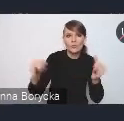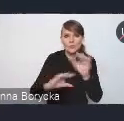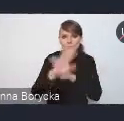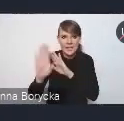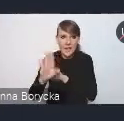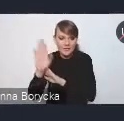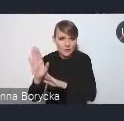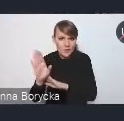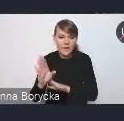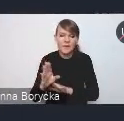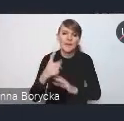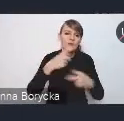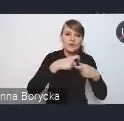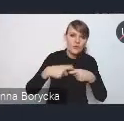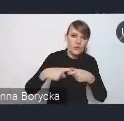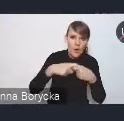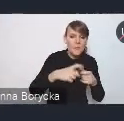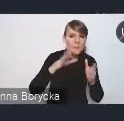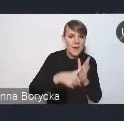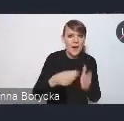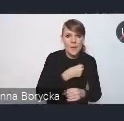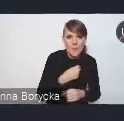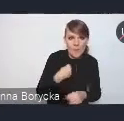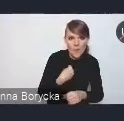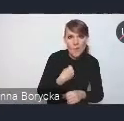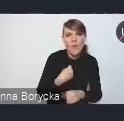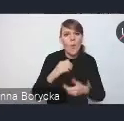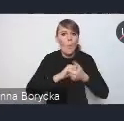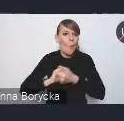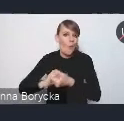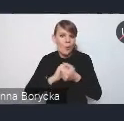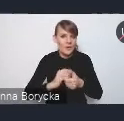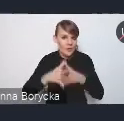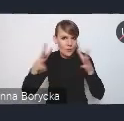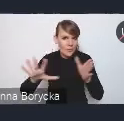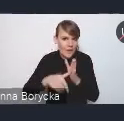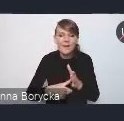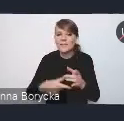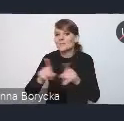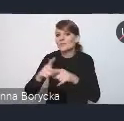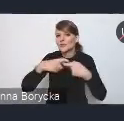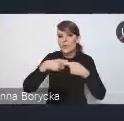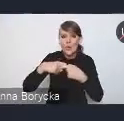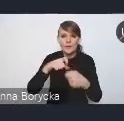zarówno Związku Miast Polskich, Unii Metropolii, czy związków samorządów, przedstawicieli miast